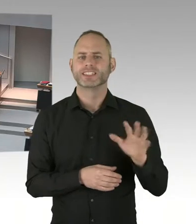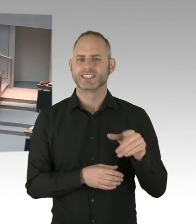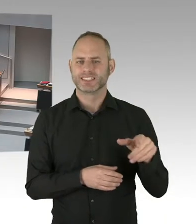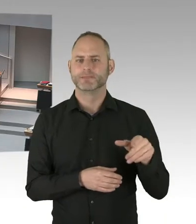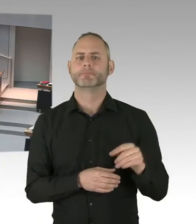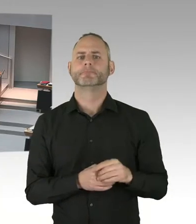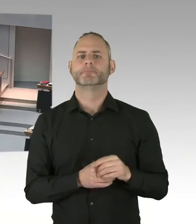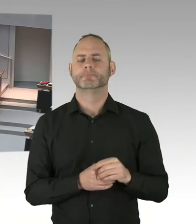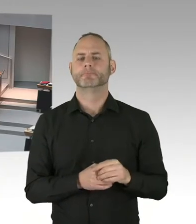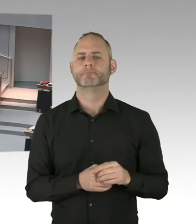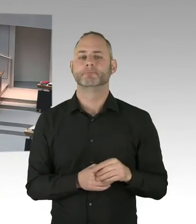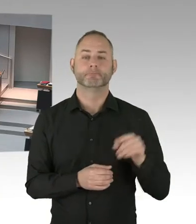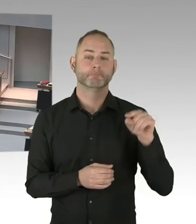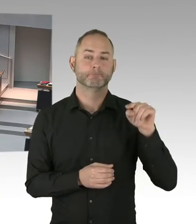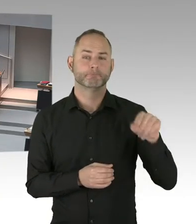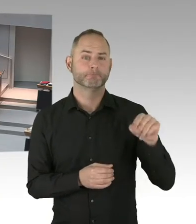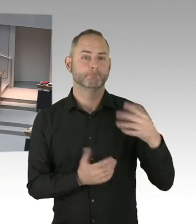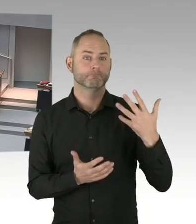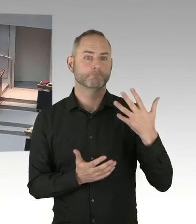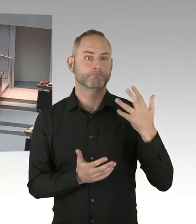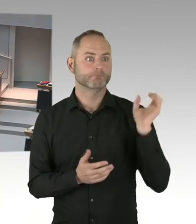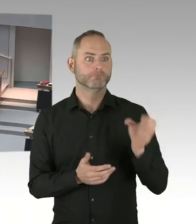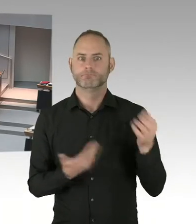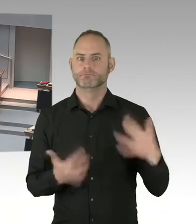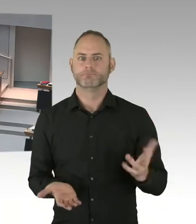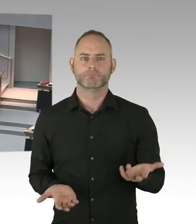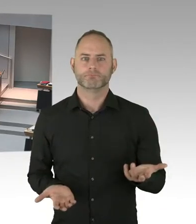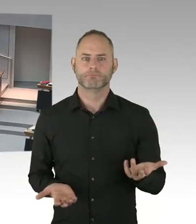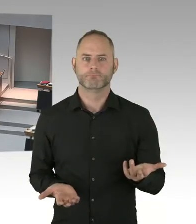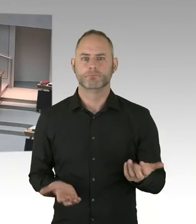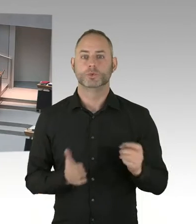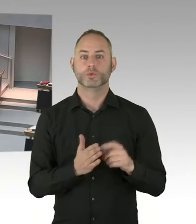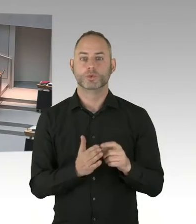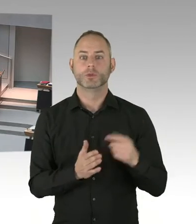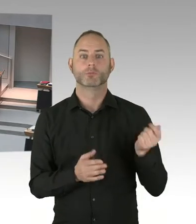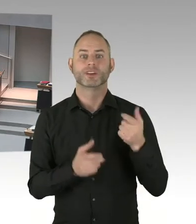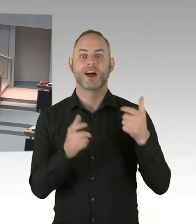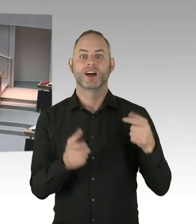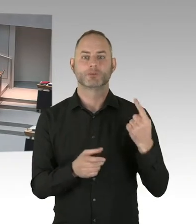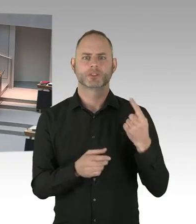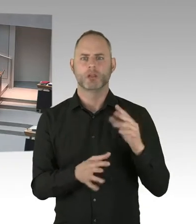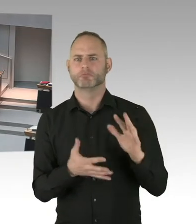(Sprecherwechsel) So, also ich wollte jetzt gerne hinten, das habe ich den Staatssekretär noch mal gefragt, ging allgemeiner Wohnungsbau. Das kann ich Ihnen jetzt nicht sagen.